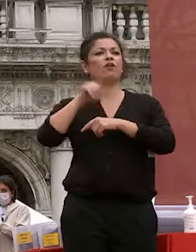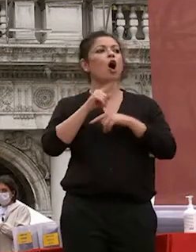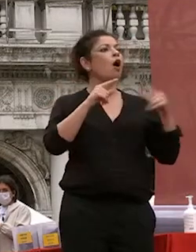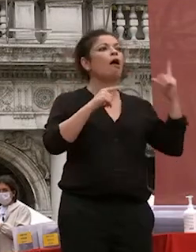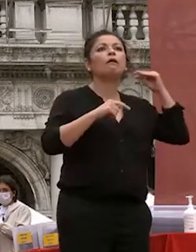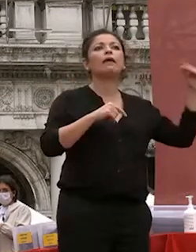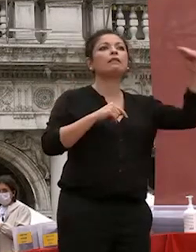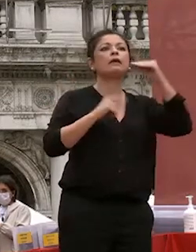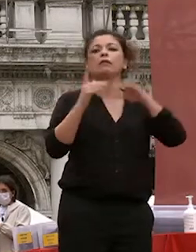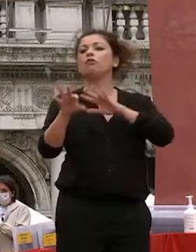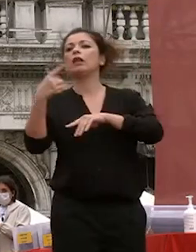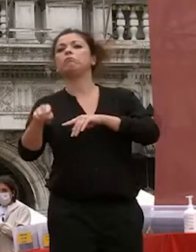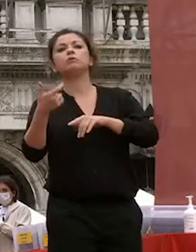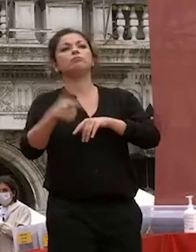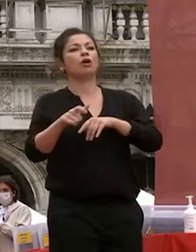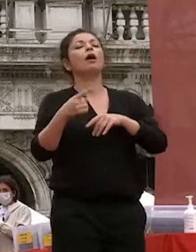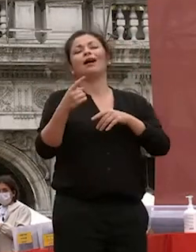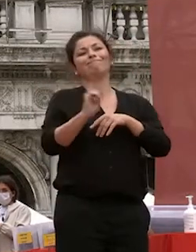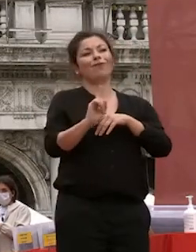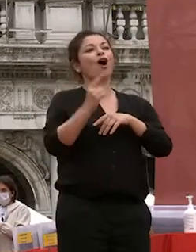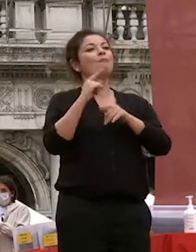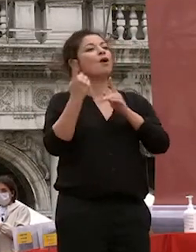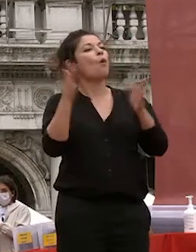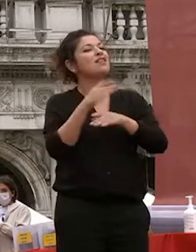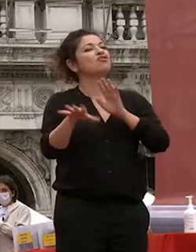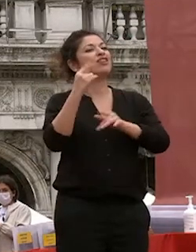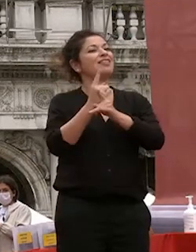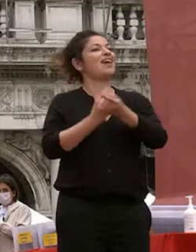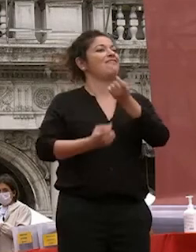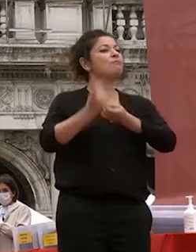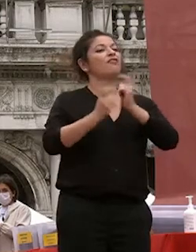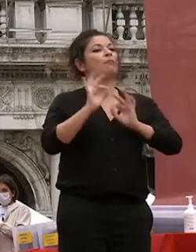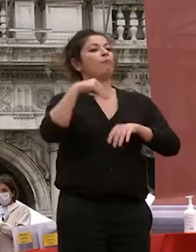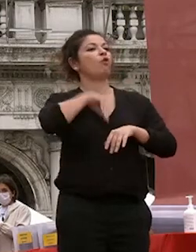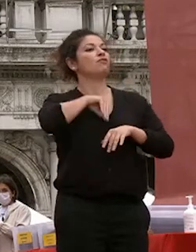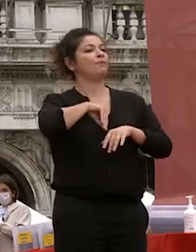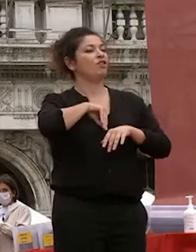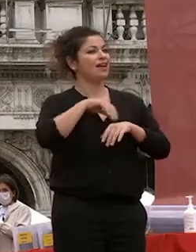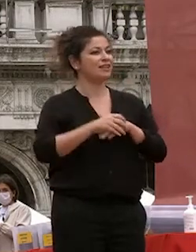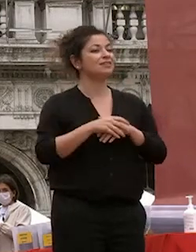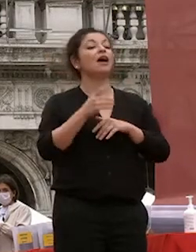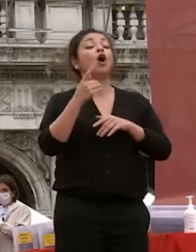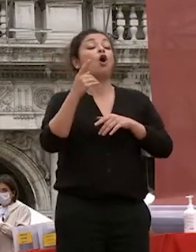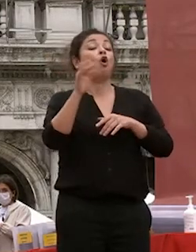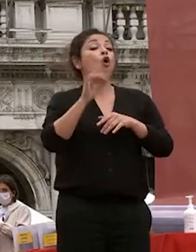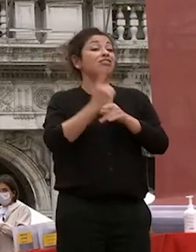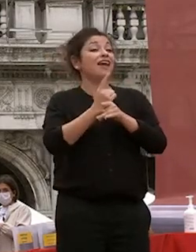spesso riferimenti non solidi a volte demagogici a volte a